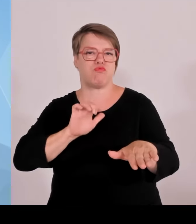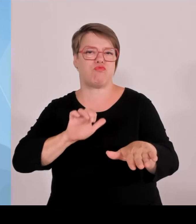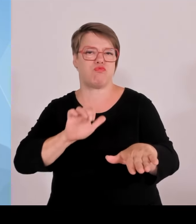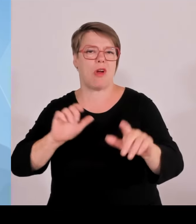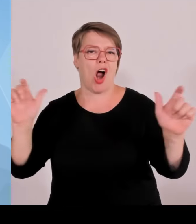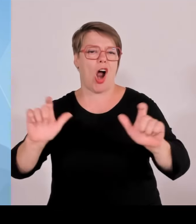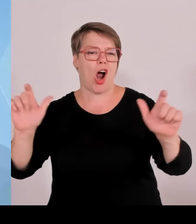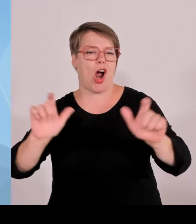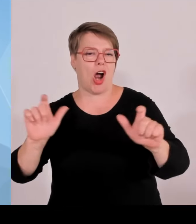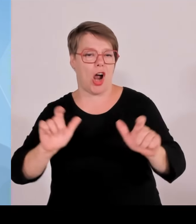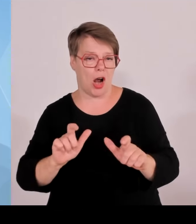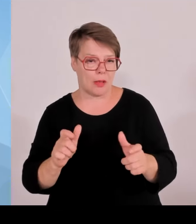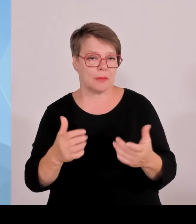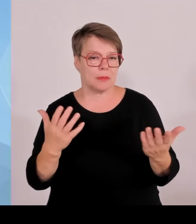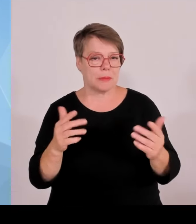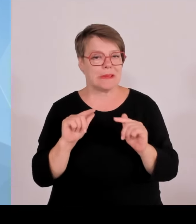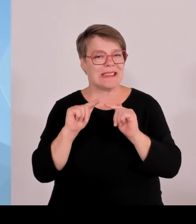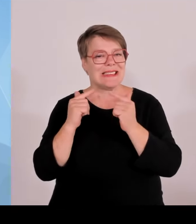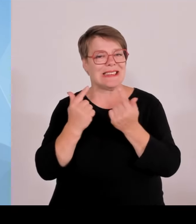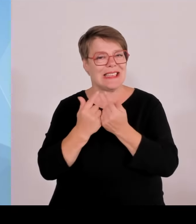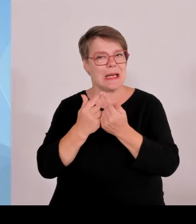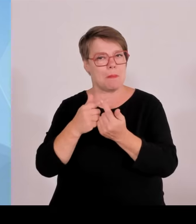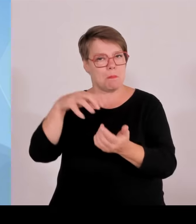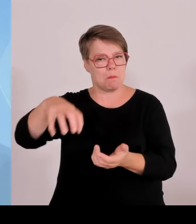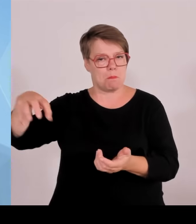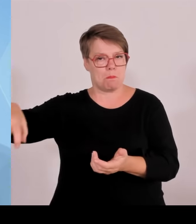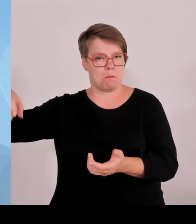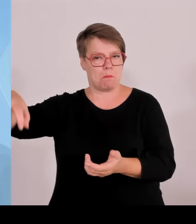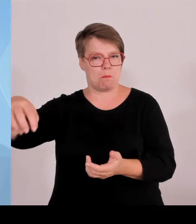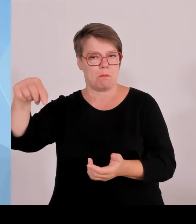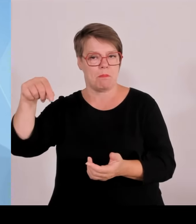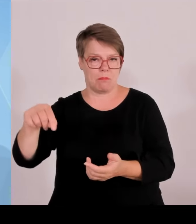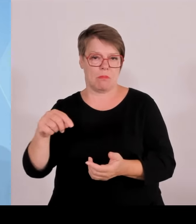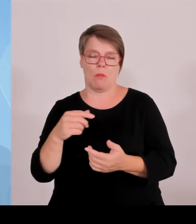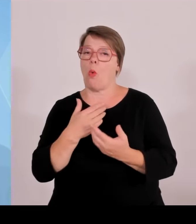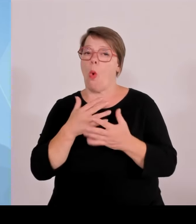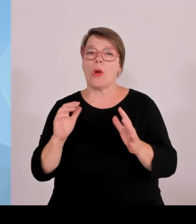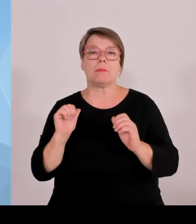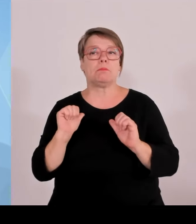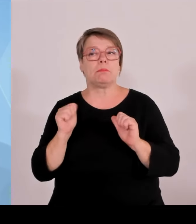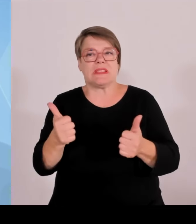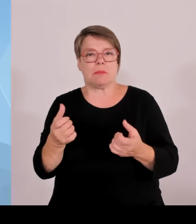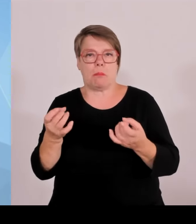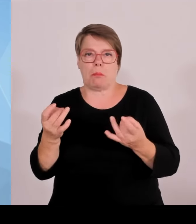hervorzuheben, dass während der EM ja auch Grenzkontrollen durchgeführt wurden.